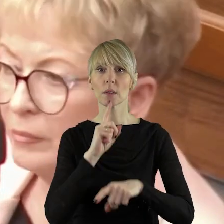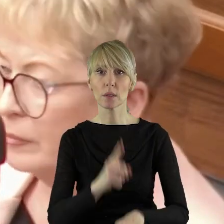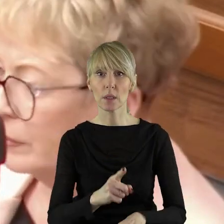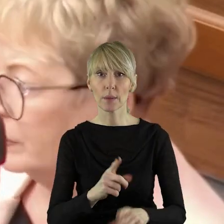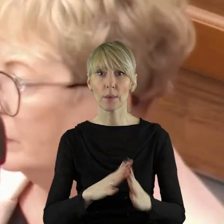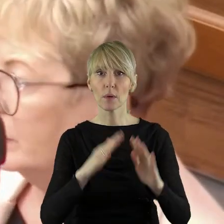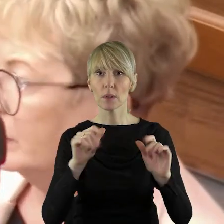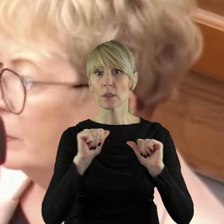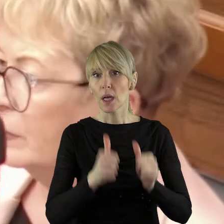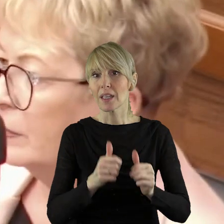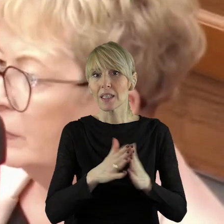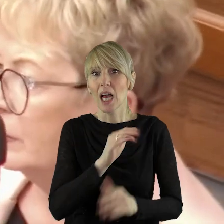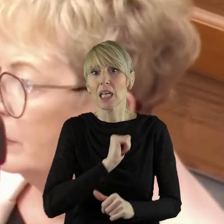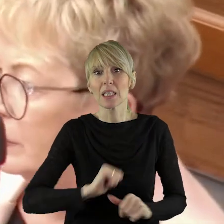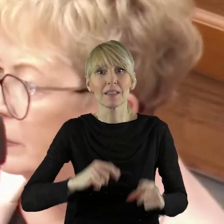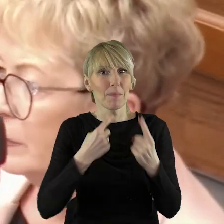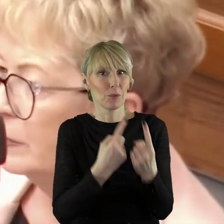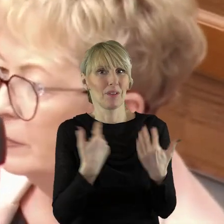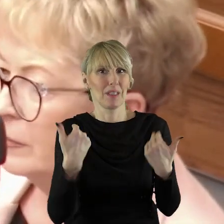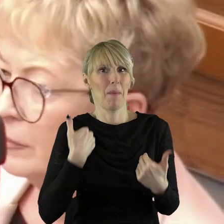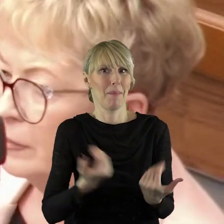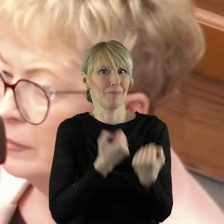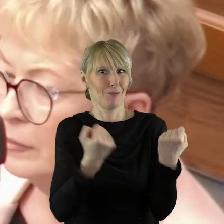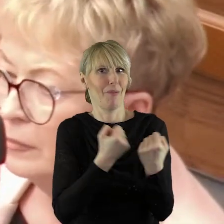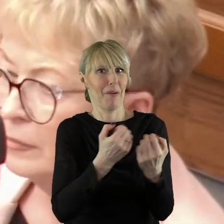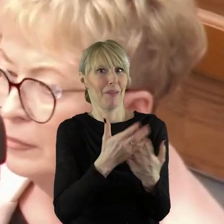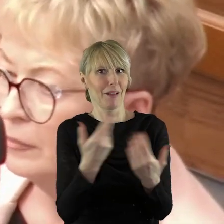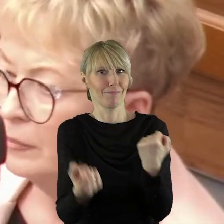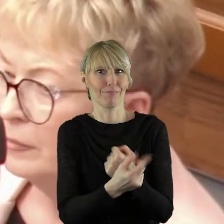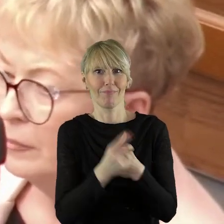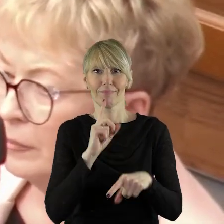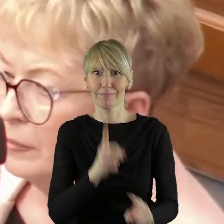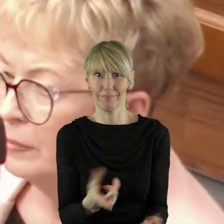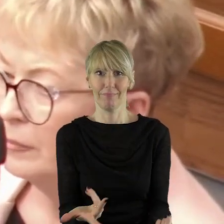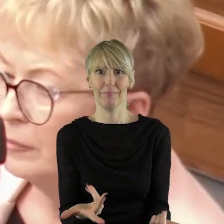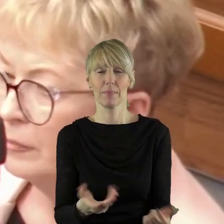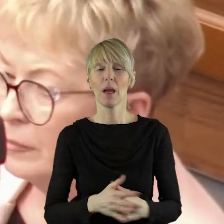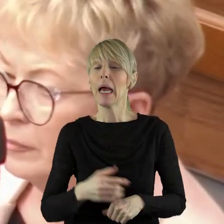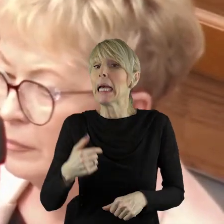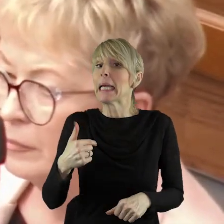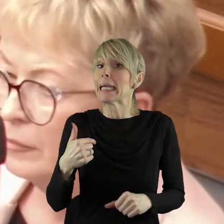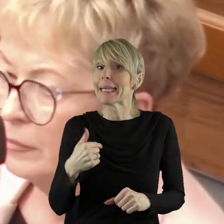który w dużej mierze samo wywołało. W związku z tym ja nie uważam,